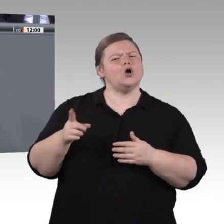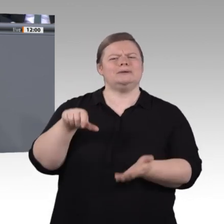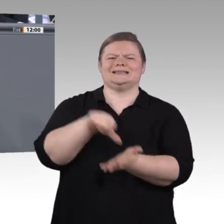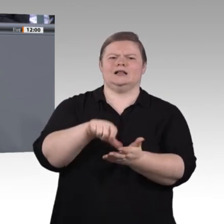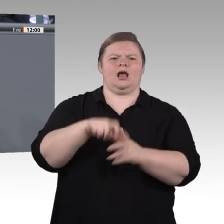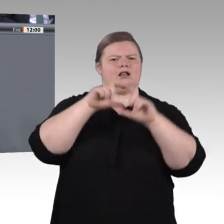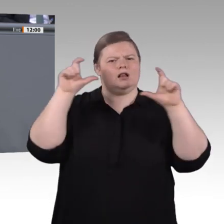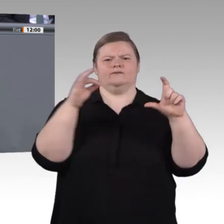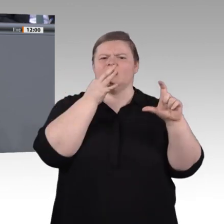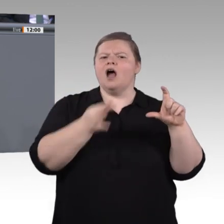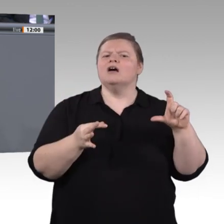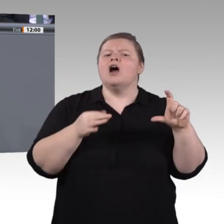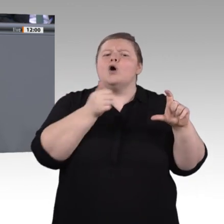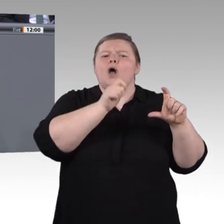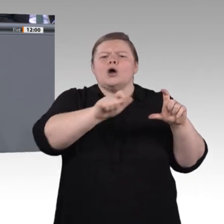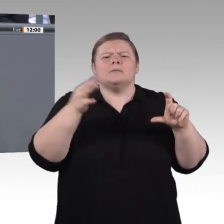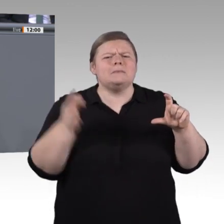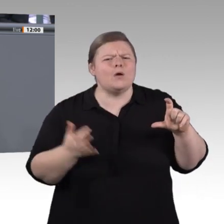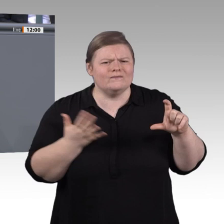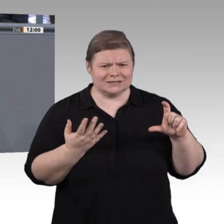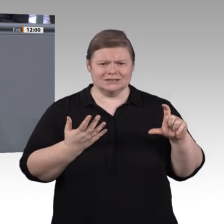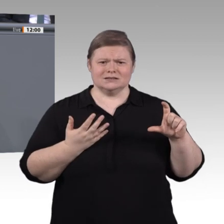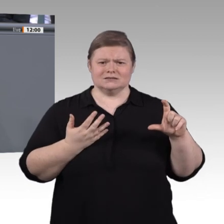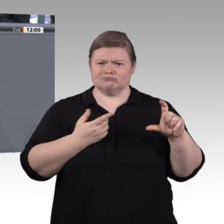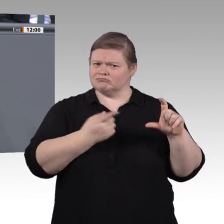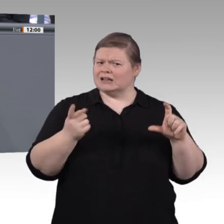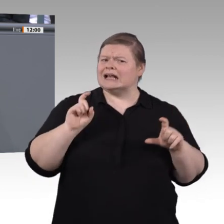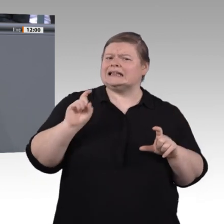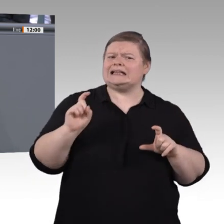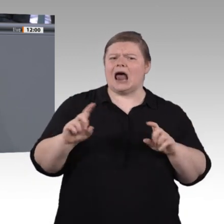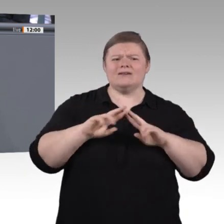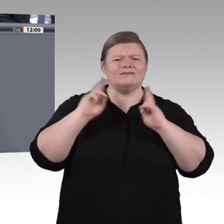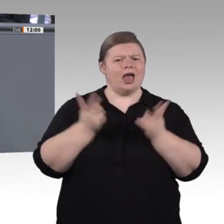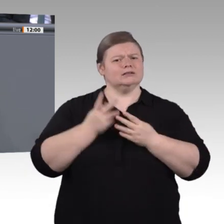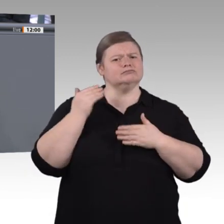wichtig. Zum Ersten. Es ist von sozialer Kompetenz die Rede. Das bedeutet, in der